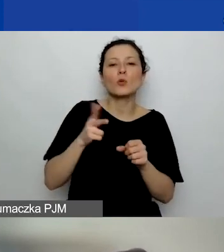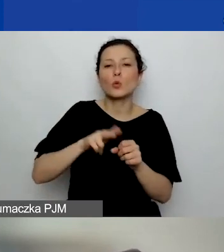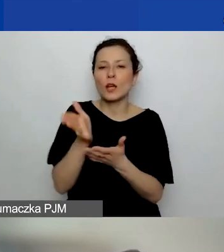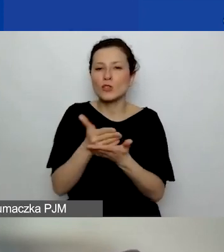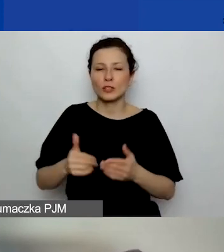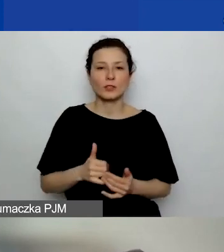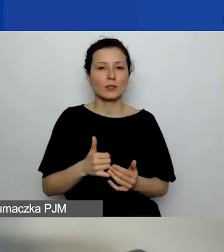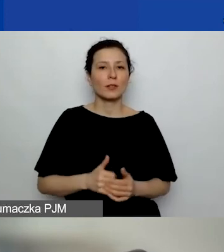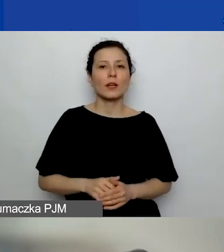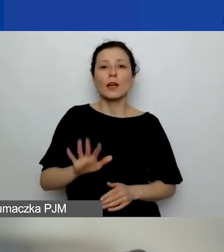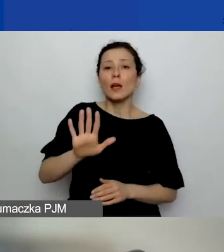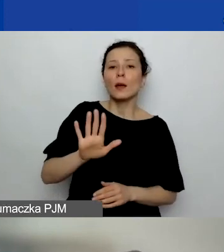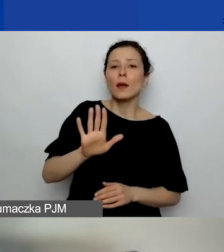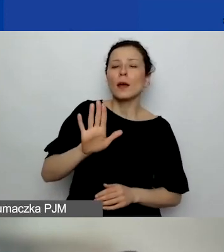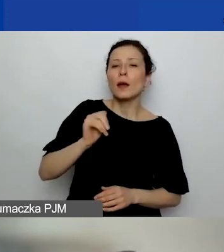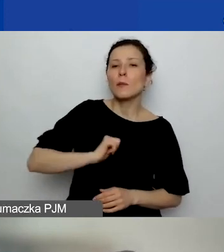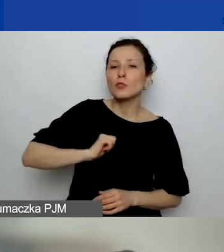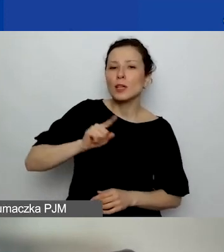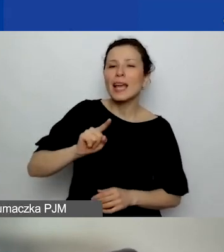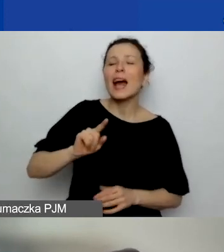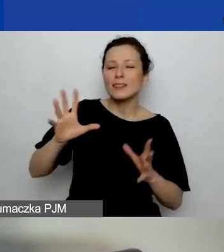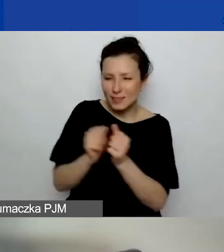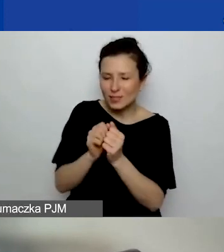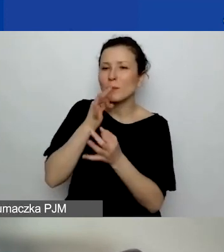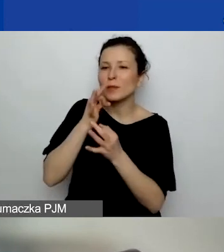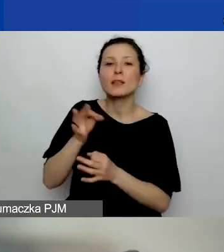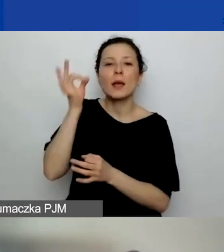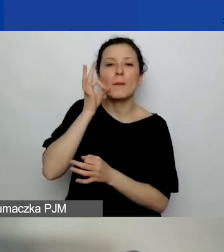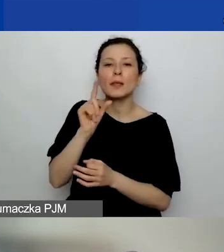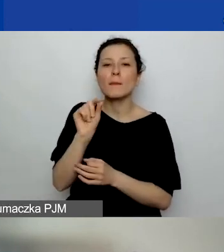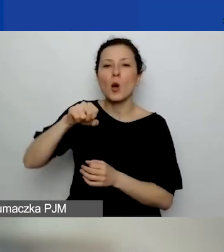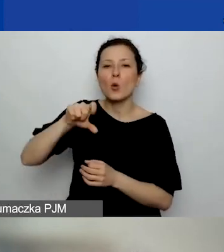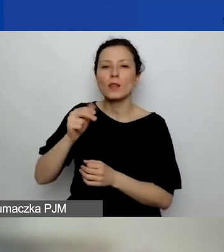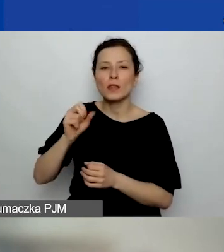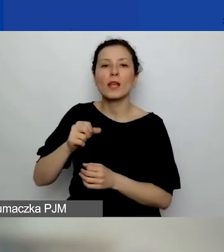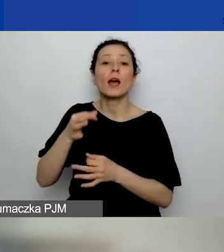Poczekaj, ja znalazłam to pytanie. Przepraszam. Pani Paulina pytała, co to znaczy "obszar realizacji".